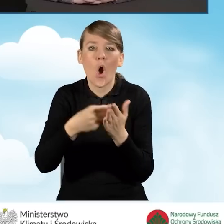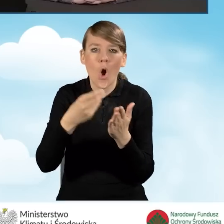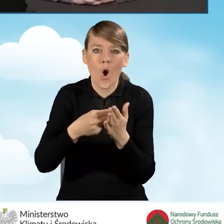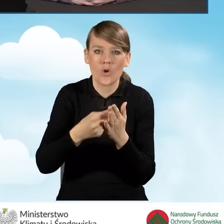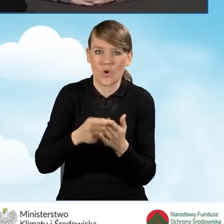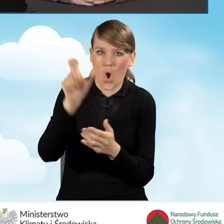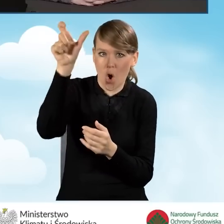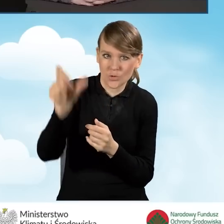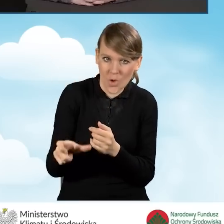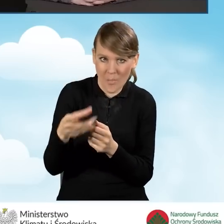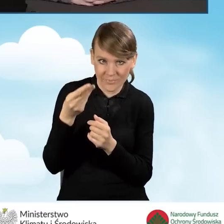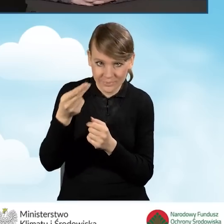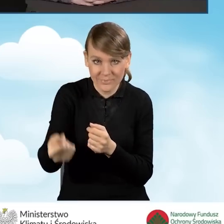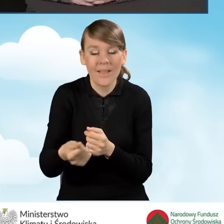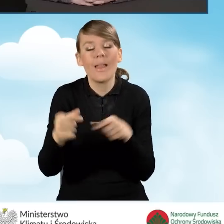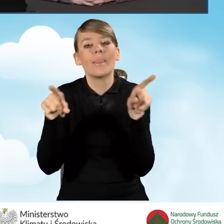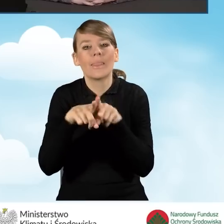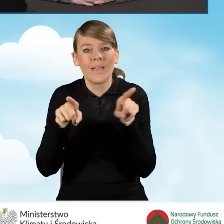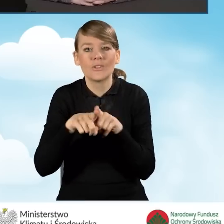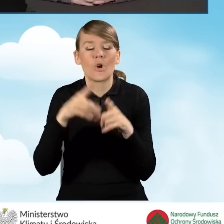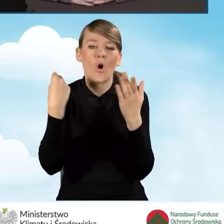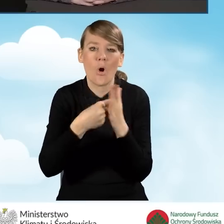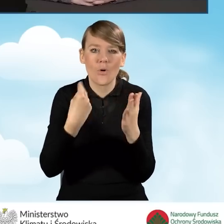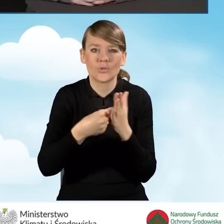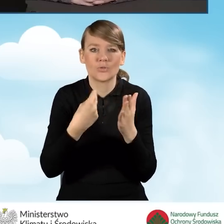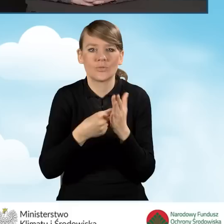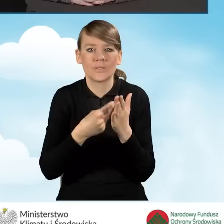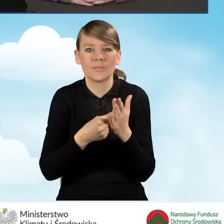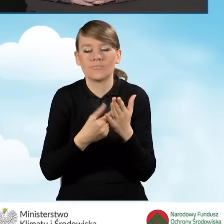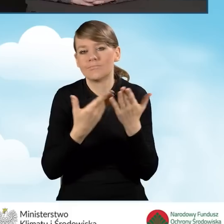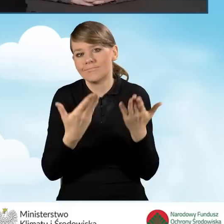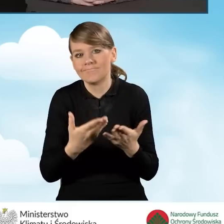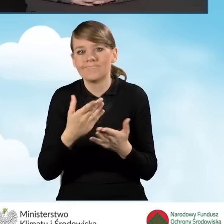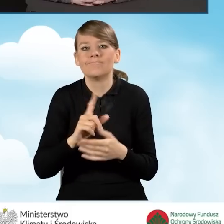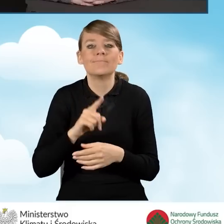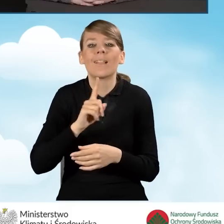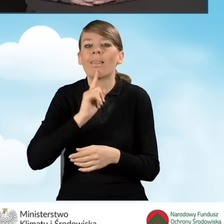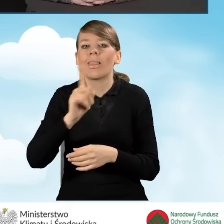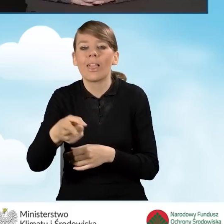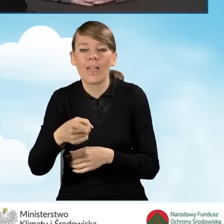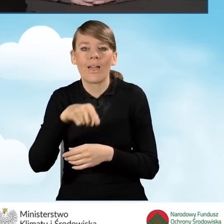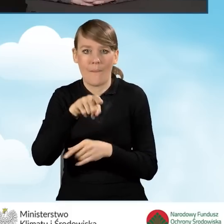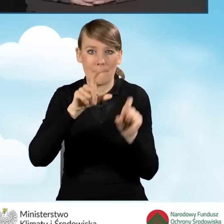ale również koszty związane ze zleceniem punktu do prowadzenia